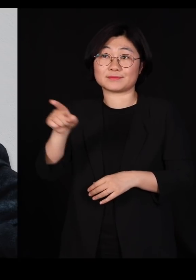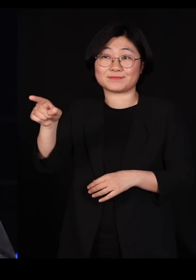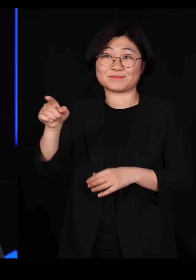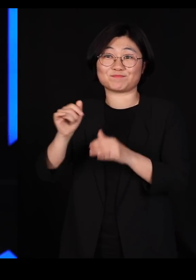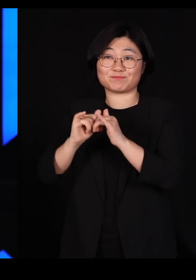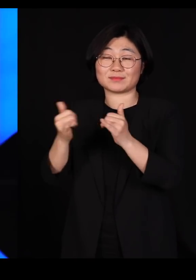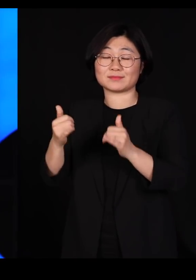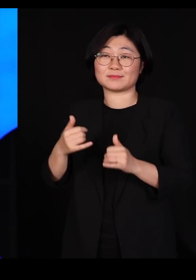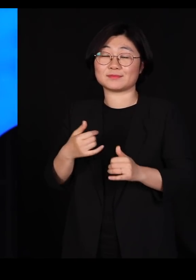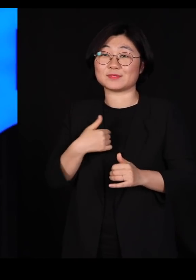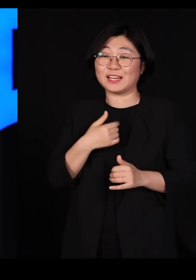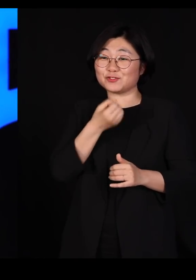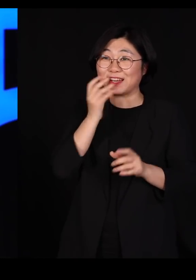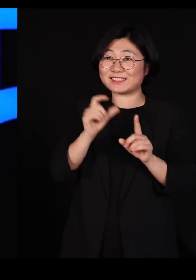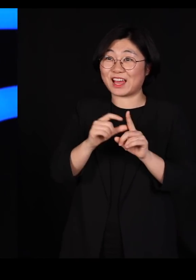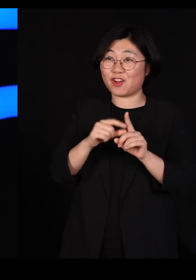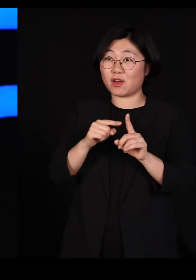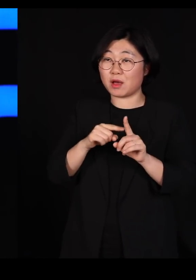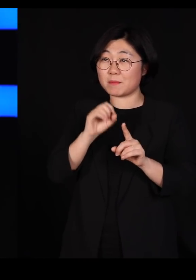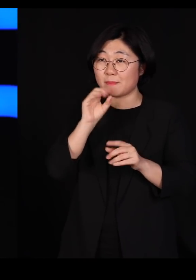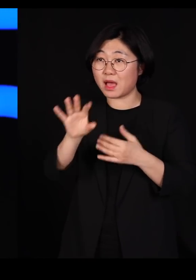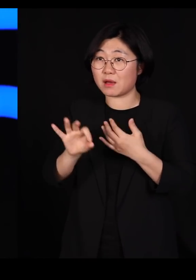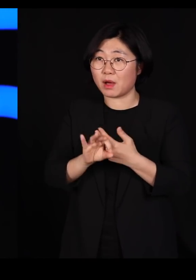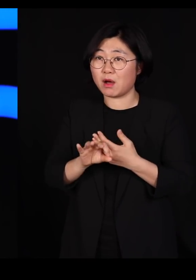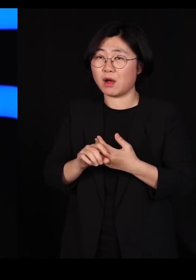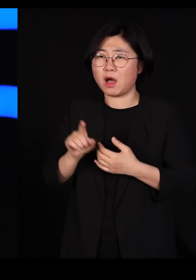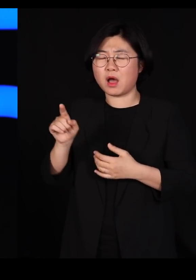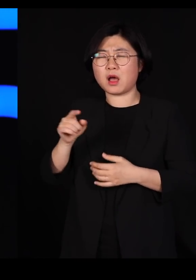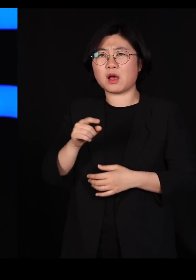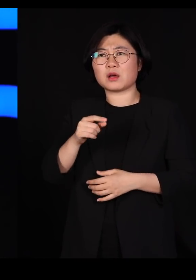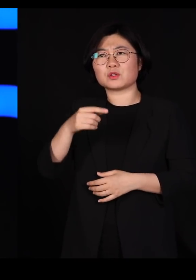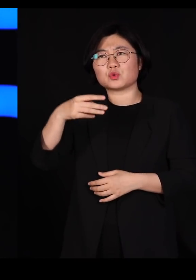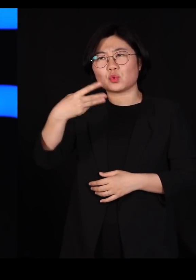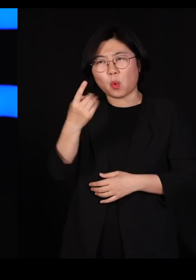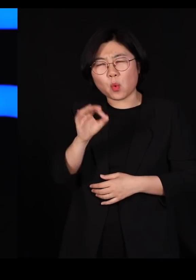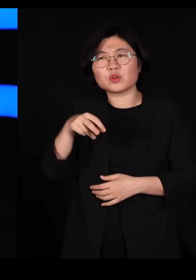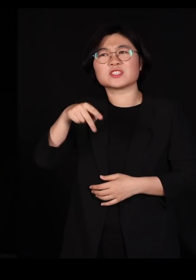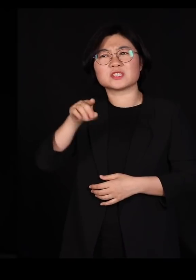제가 유행한 용어를 사용한다 그러면 아주 '통섭'적인 학자입니다